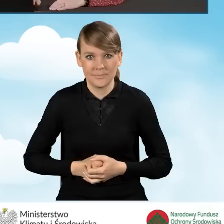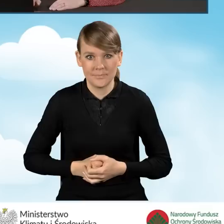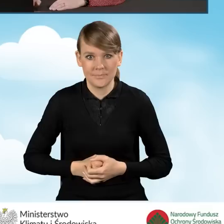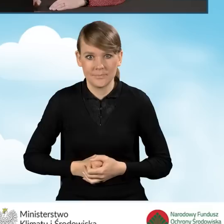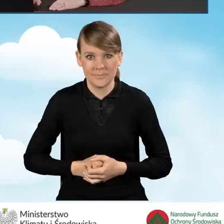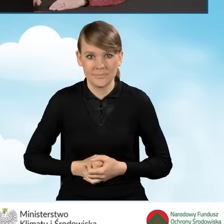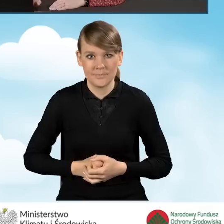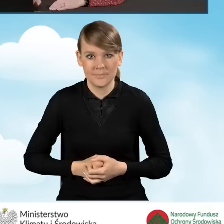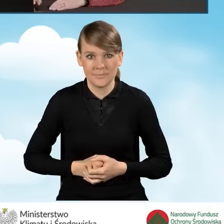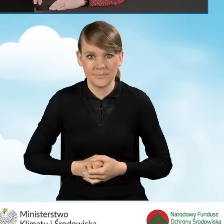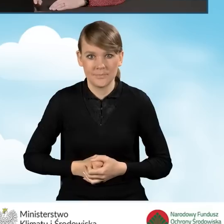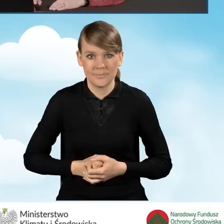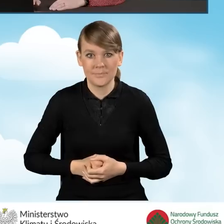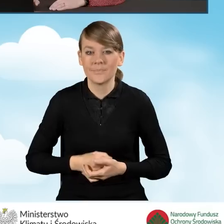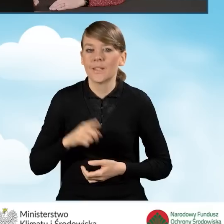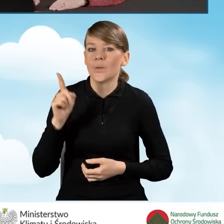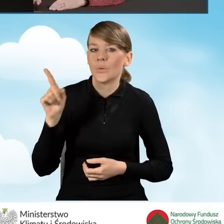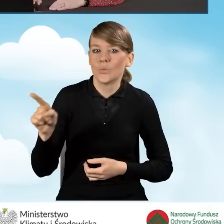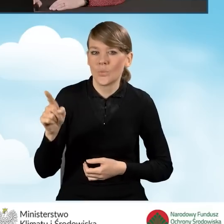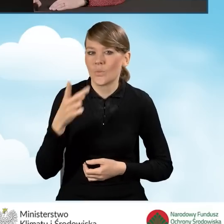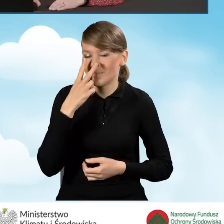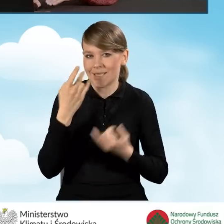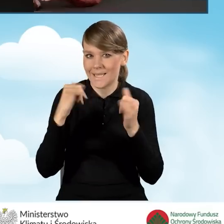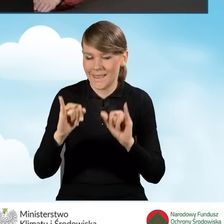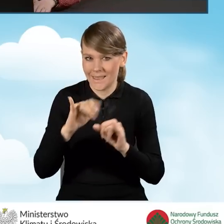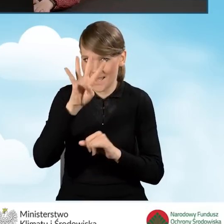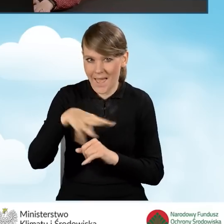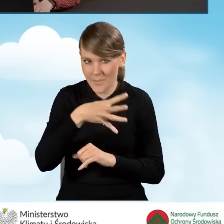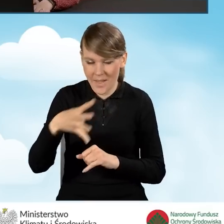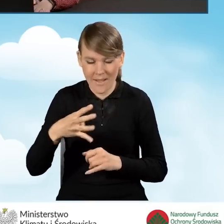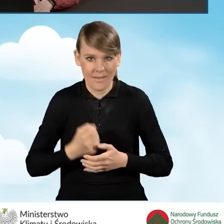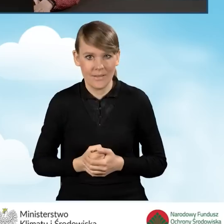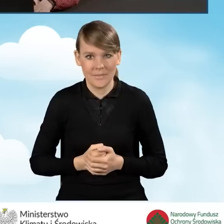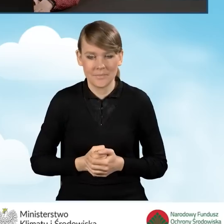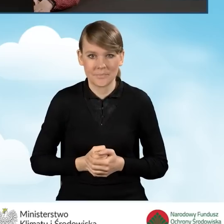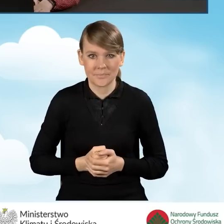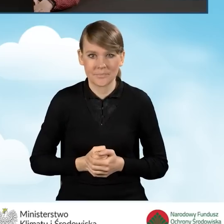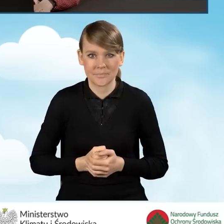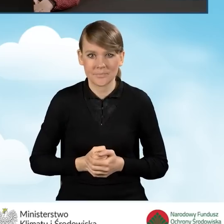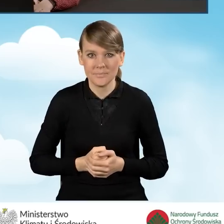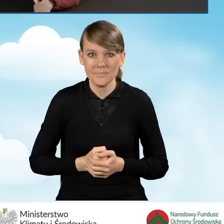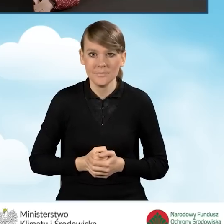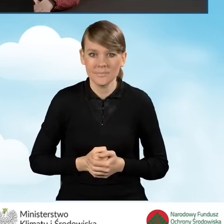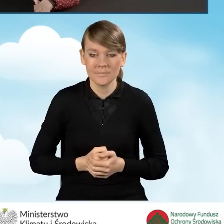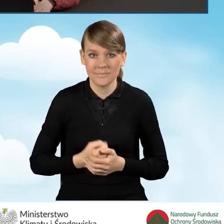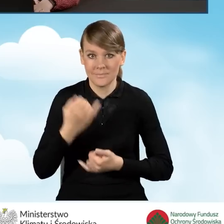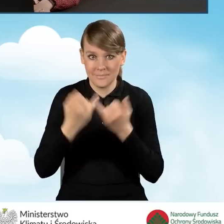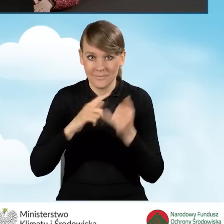I w polu tym mamy wyświetlaną zupełnie inną tabelkę. Otóż w sytuacji, kiedy składamy wniosek w ramach,